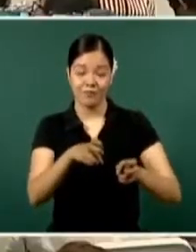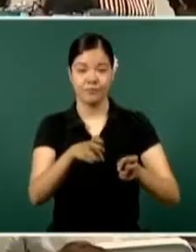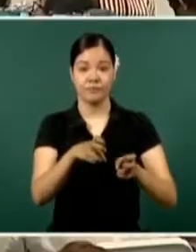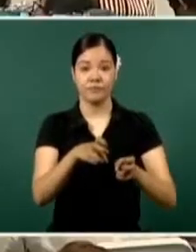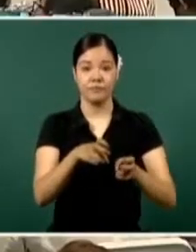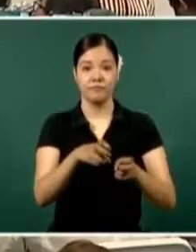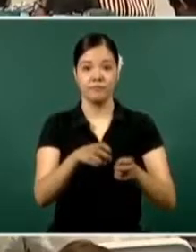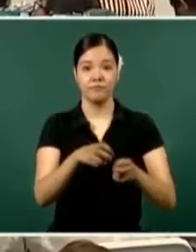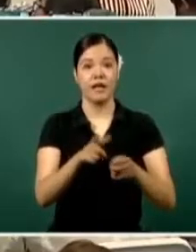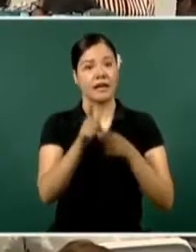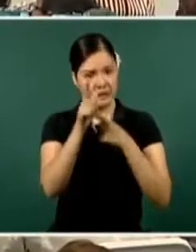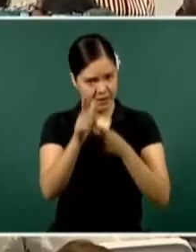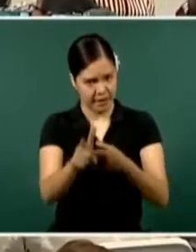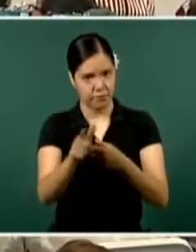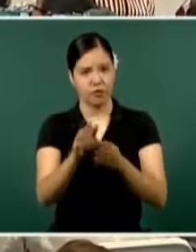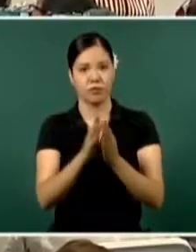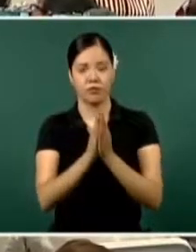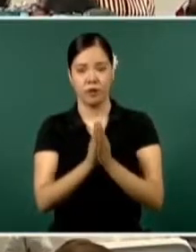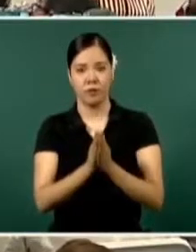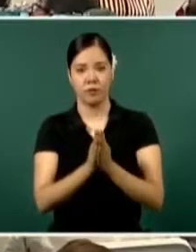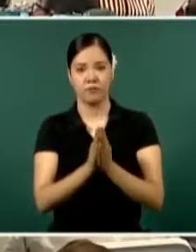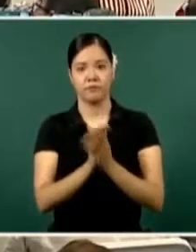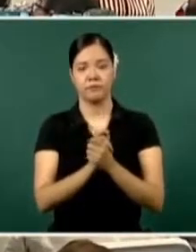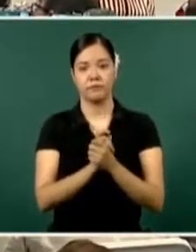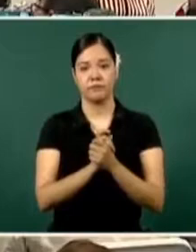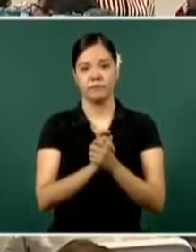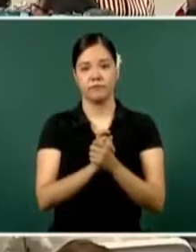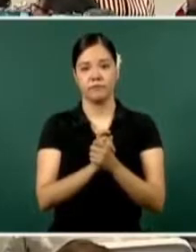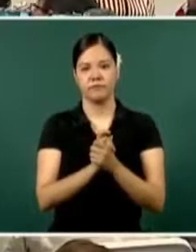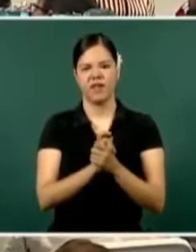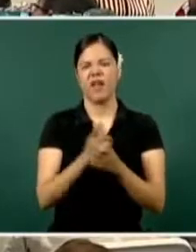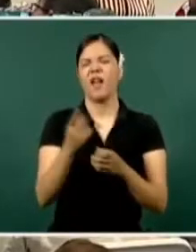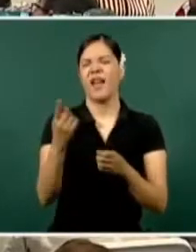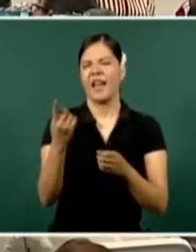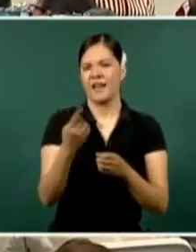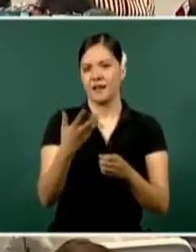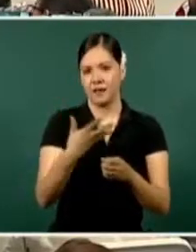¿Cuál es el despliegue que tenemos en el estado?